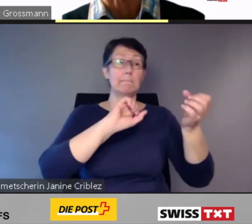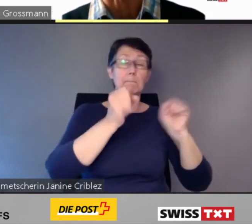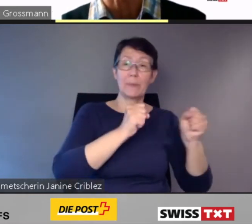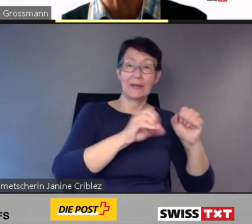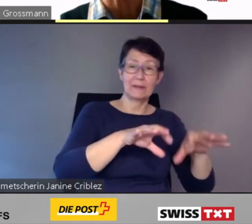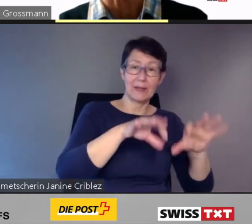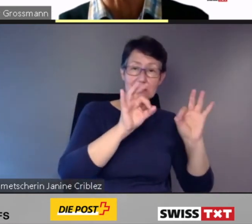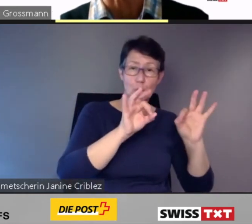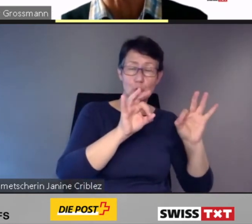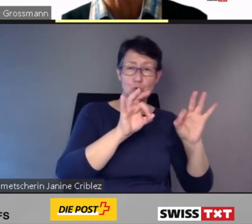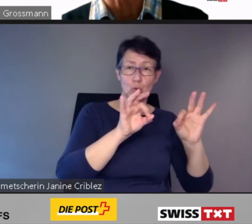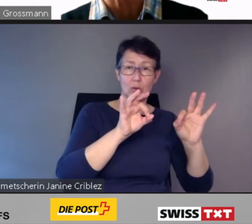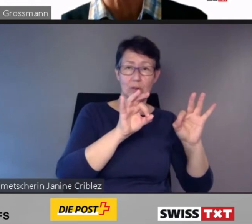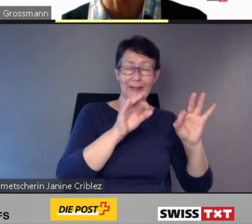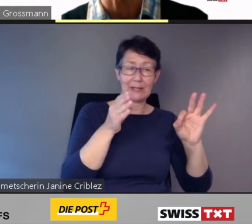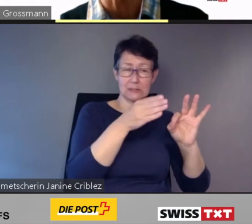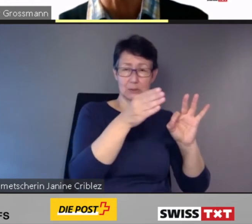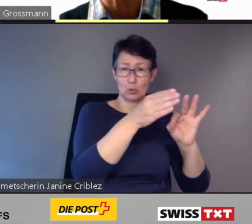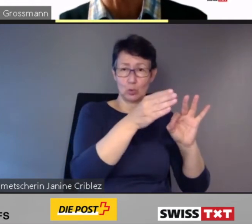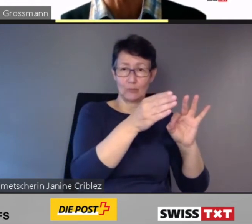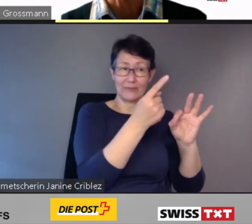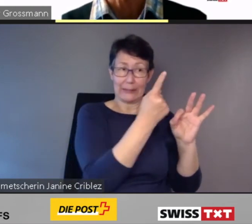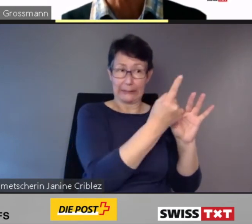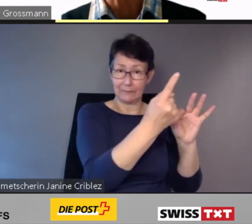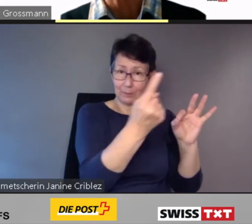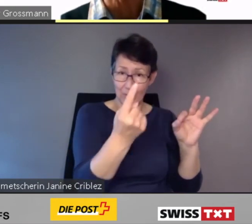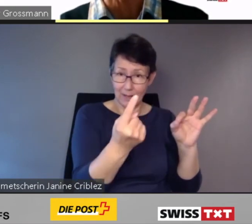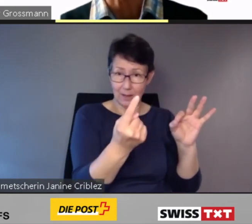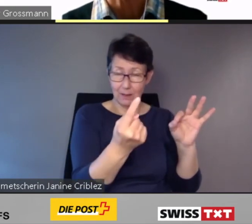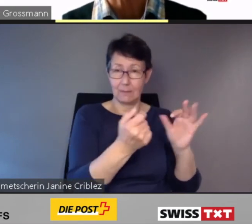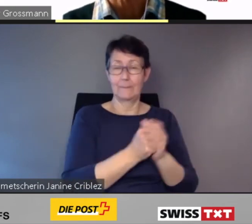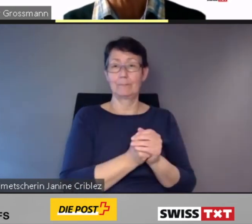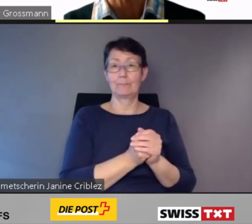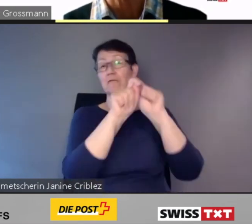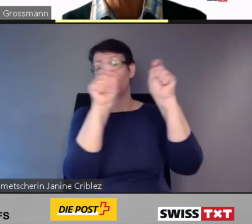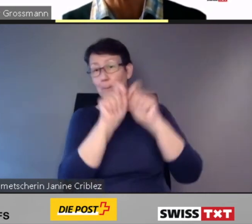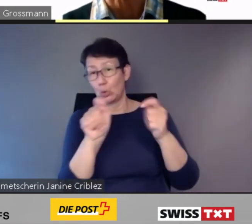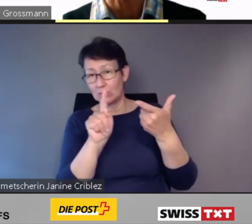Ob Mobilitätslösungen künftig individuell, im Verbund oder on demand angeboten werden: